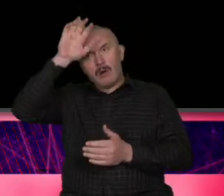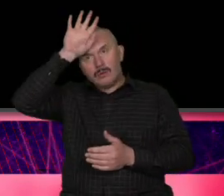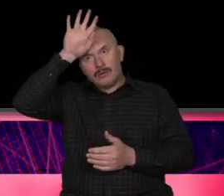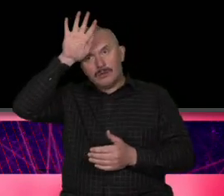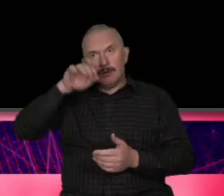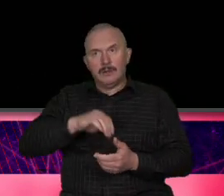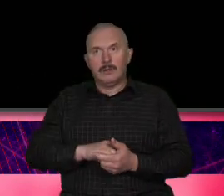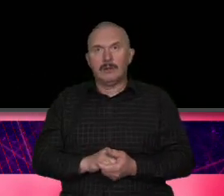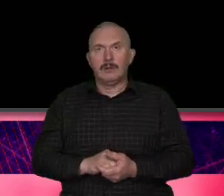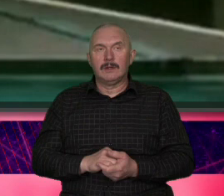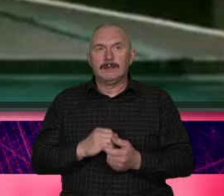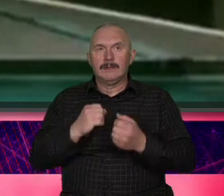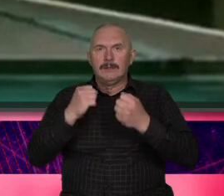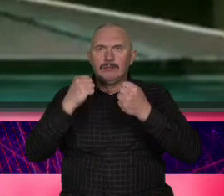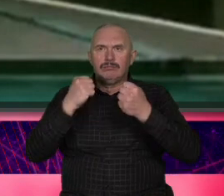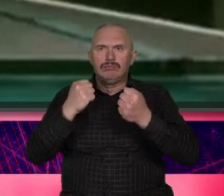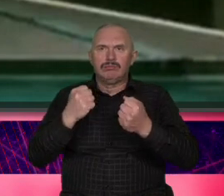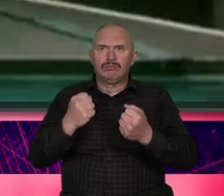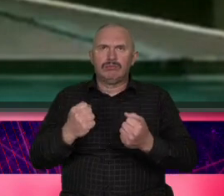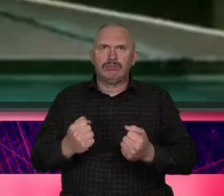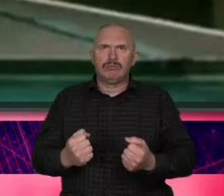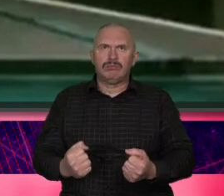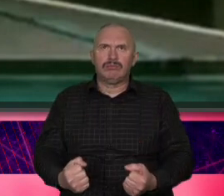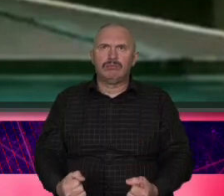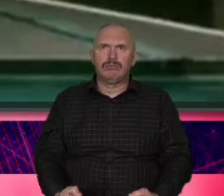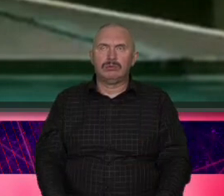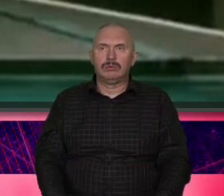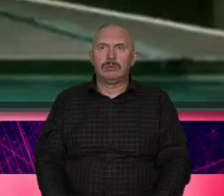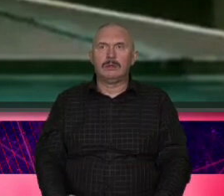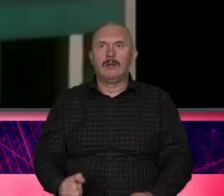bardzo bardzo proszę o puszczenie